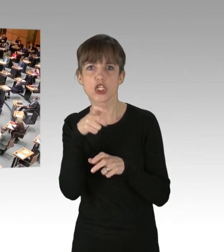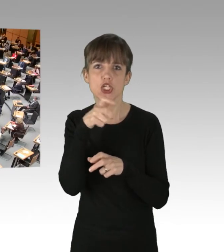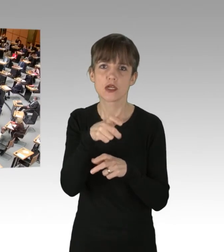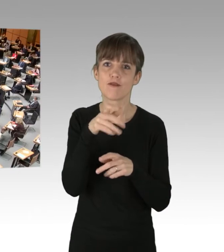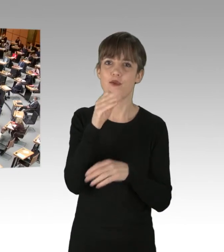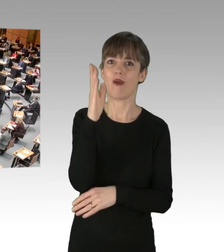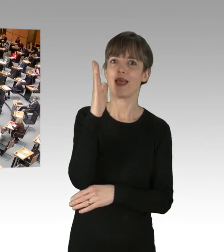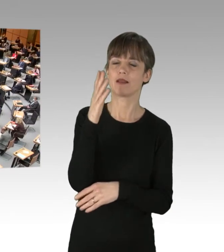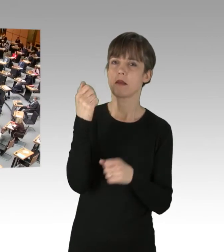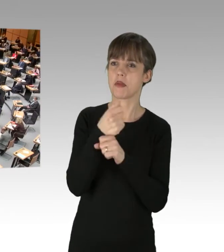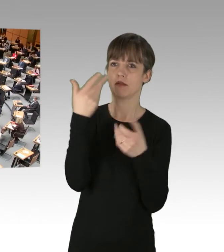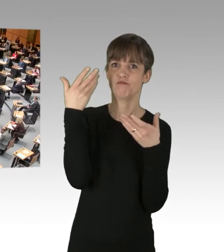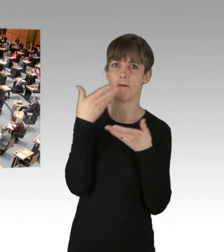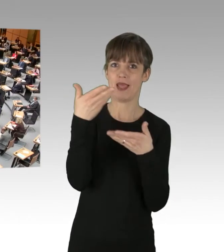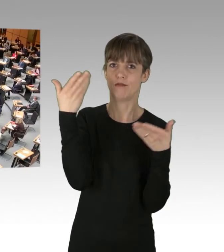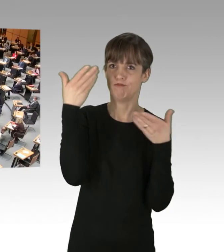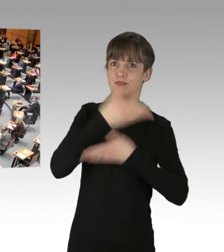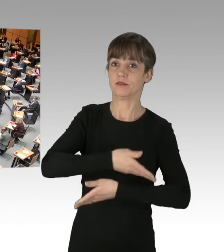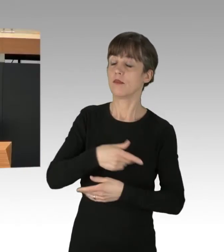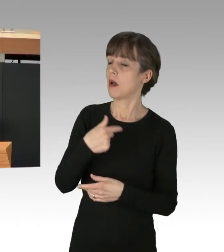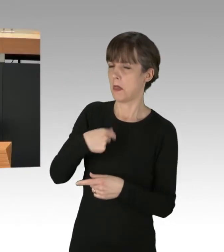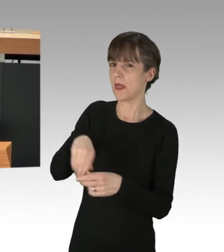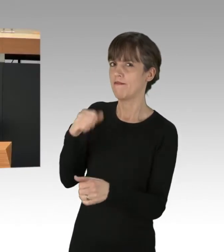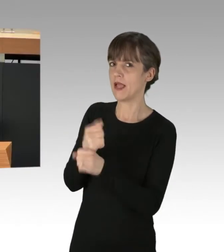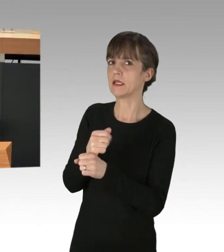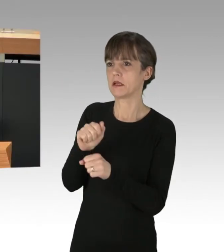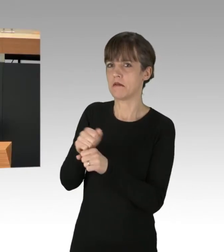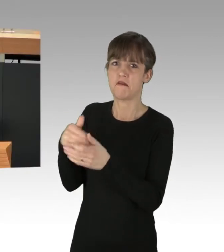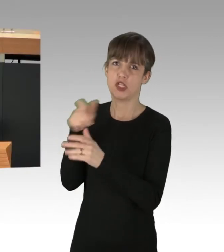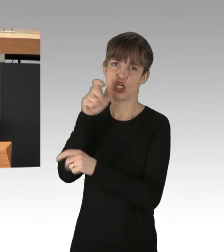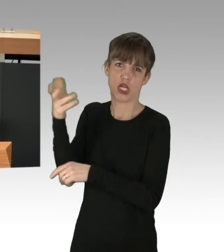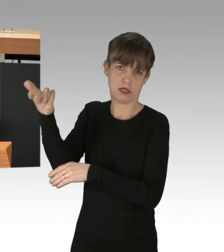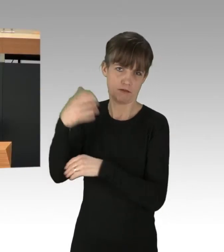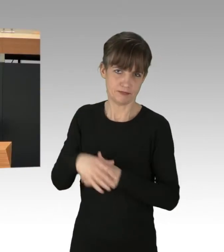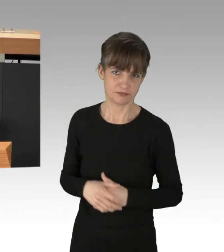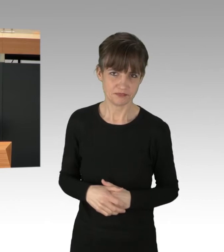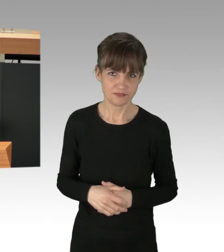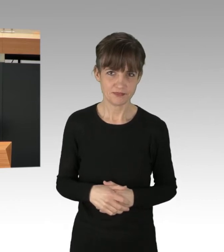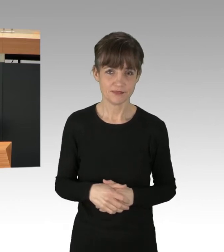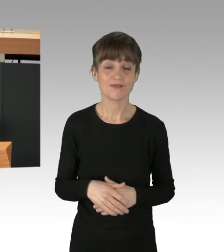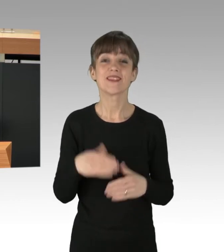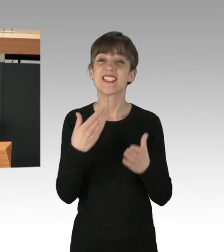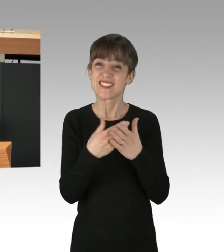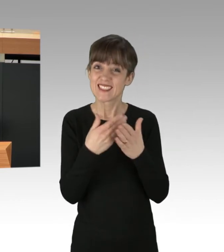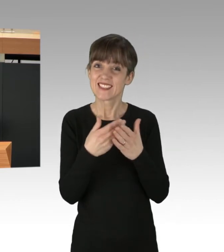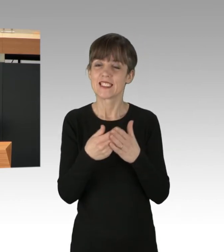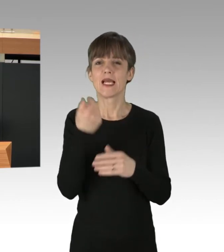(Rednerwechsel) Ich bin gleich durch, dann können Sie weiterschreien. ... nicht ein paar Protestierende. Das sind die, die wir wird tatsächlich stoppen müssen,